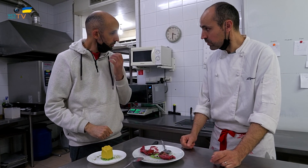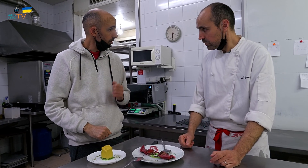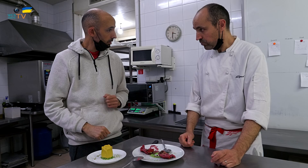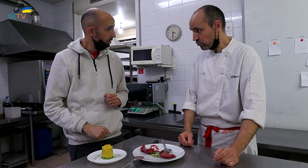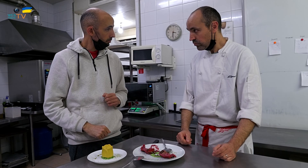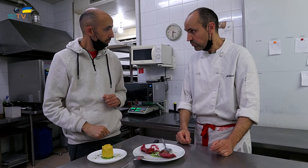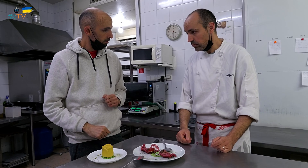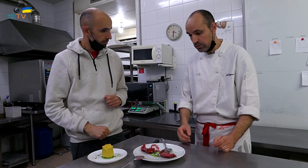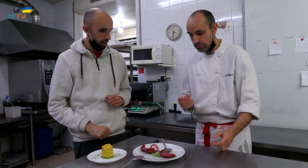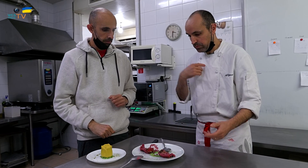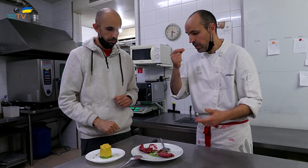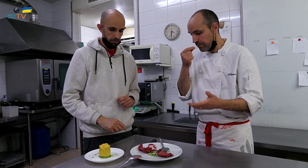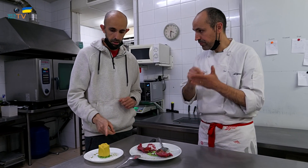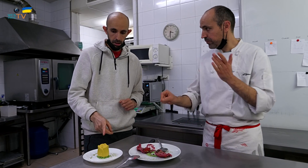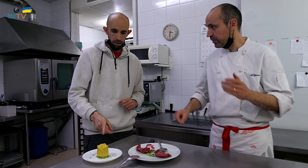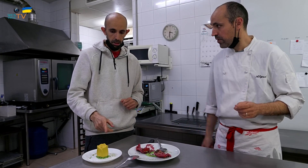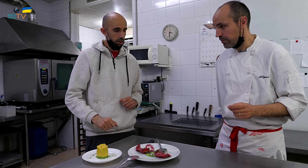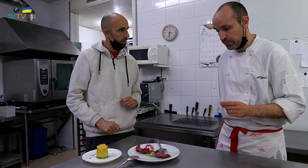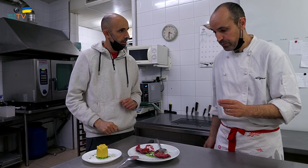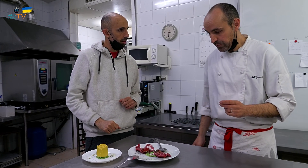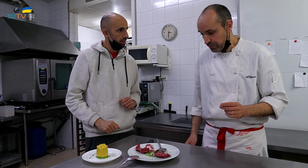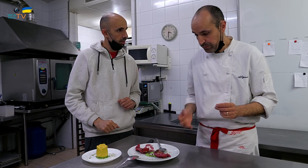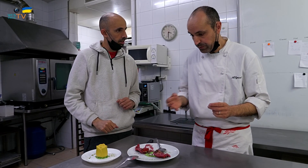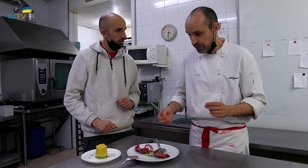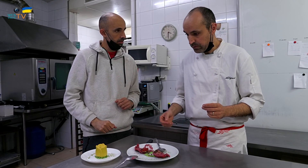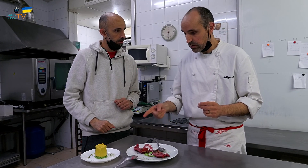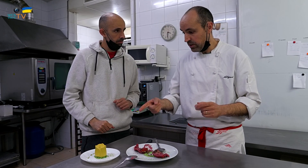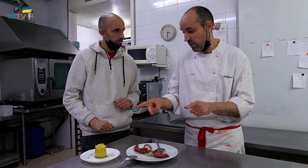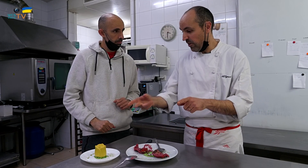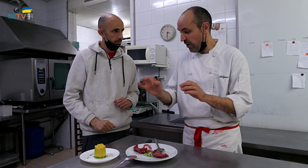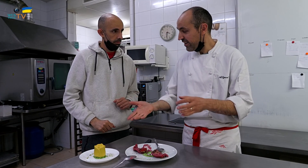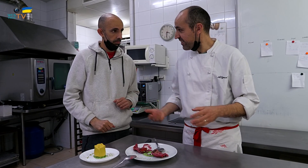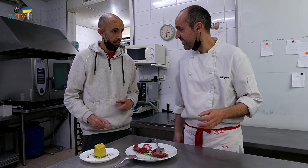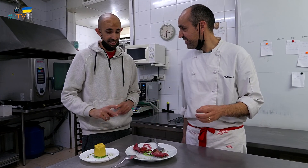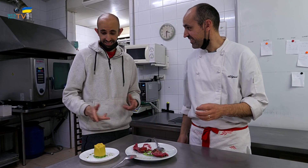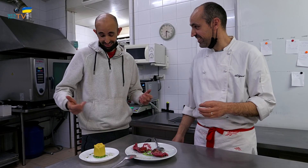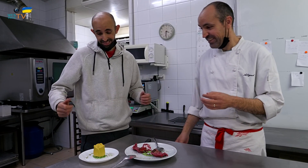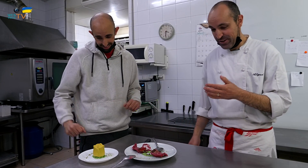De acuerdo. Tomo nota. Y el otro, es lo mismo.